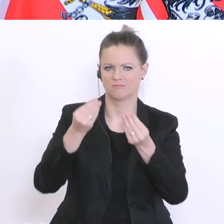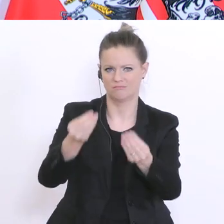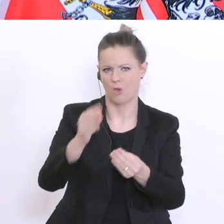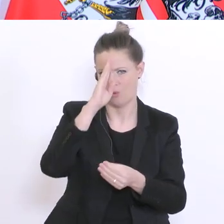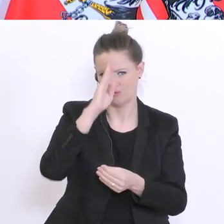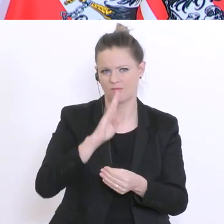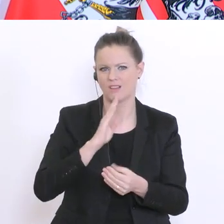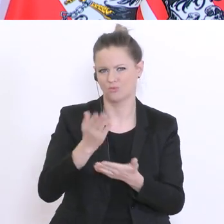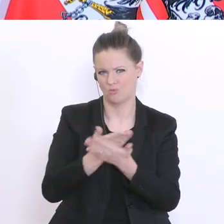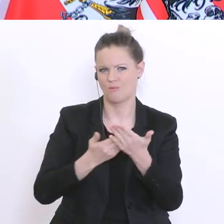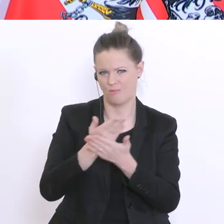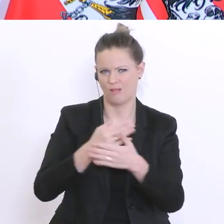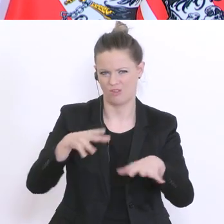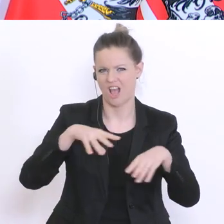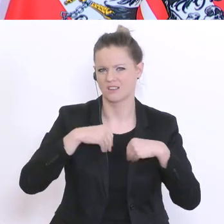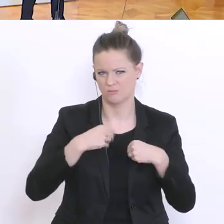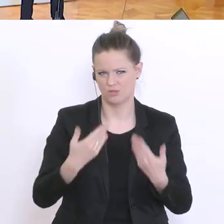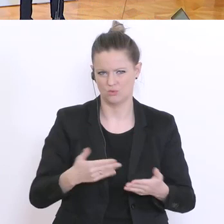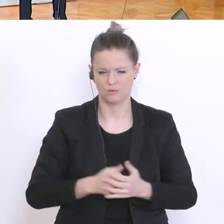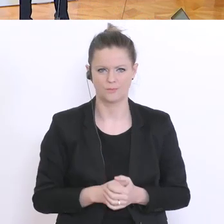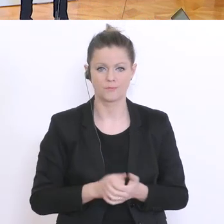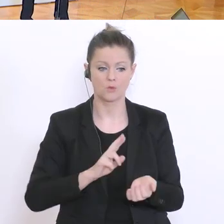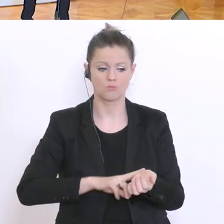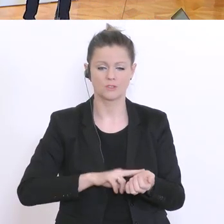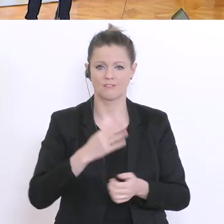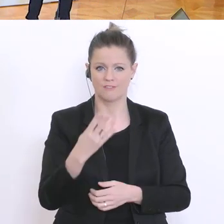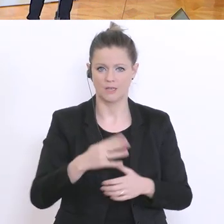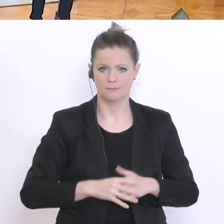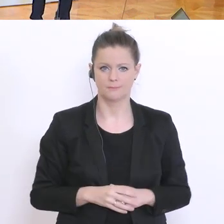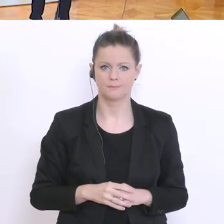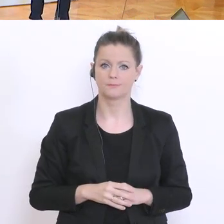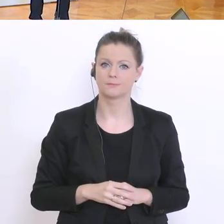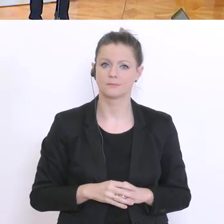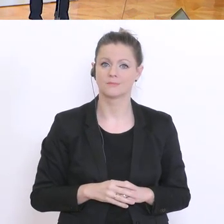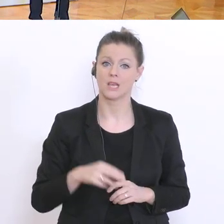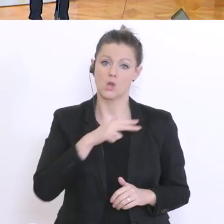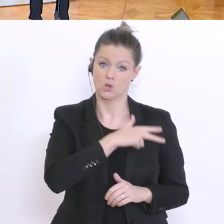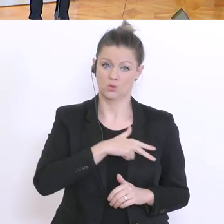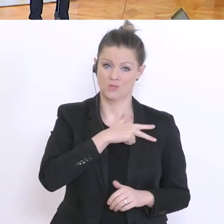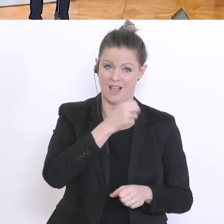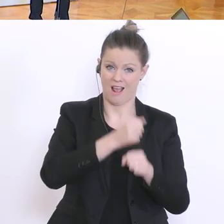Haben die Sozialarbeiter und auch Schulpsychologen angesprochen,